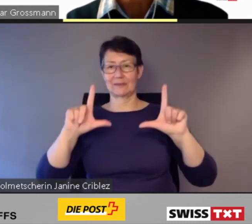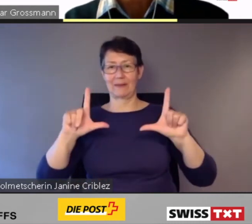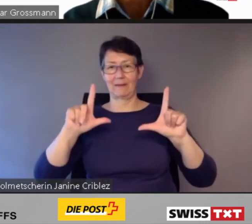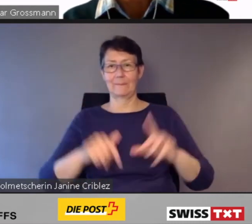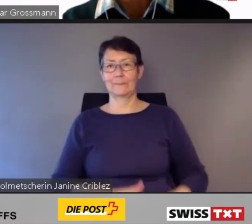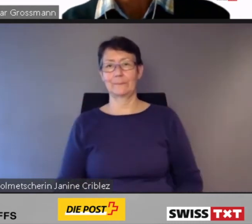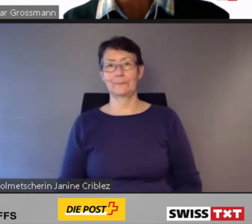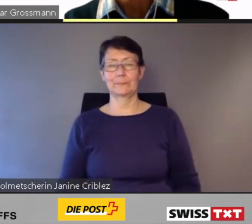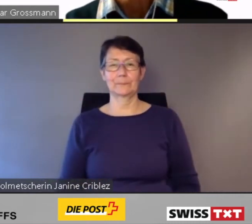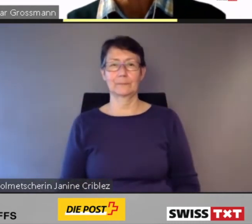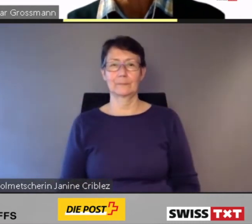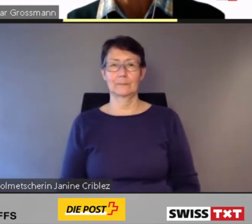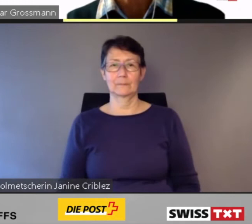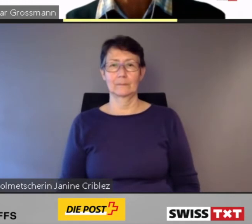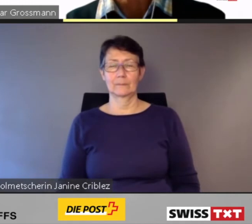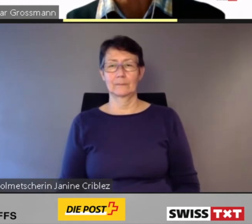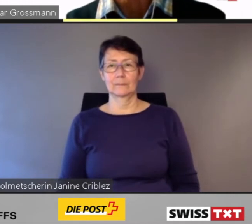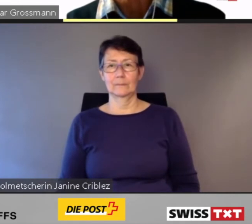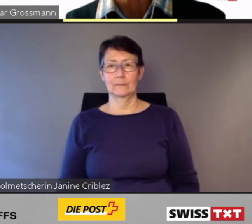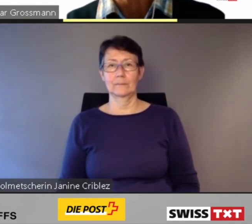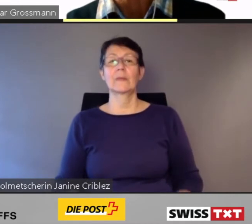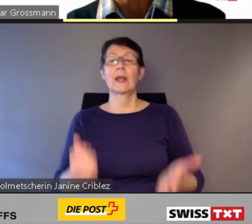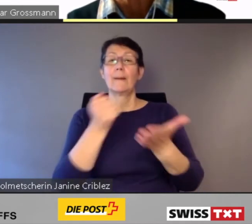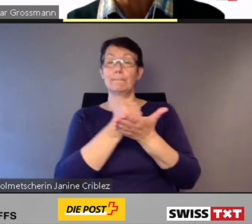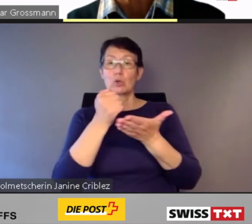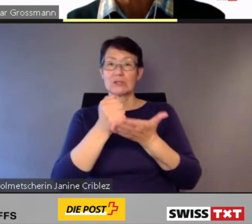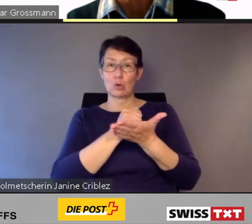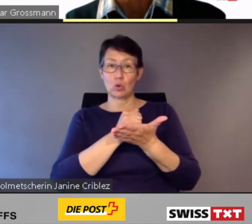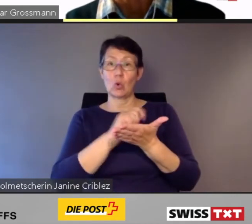PostAuto wird auch in Zukunft den klassischen öffentlichen Verkehr anbieten.